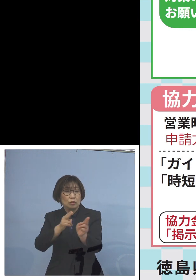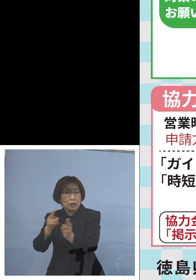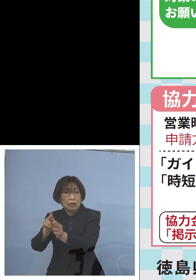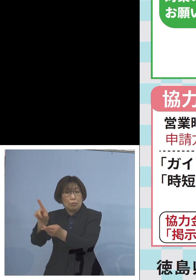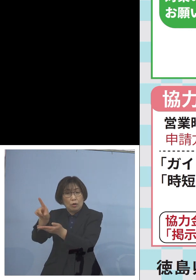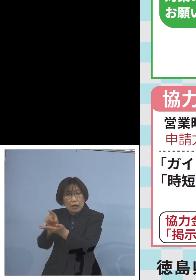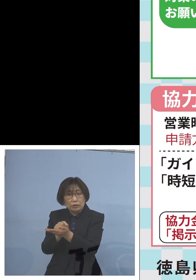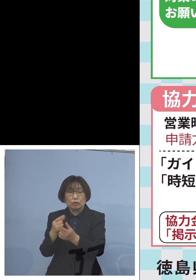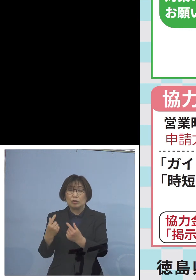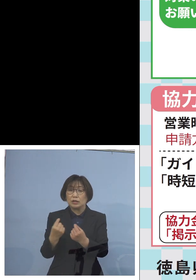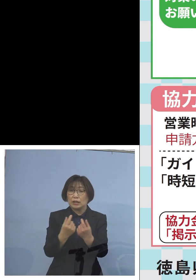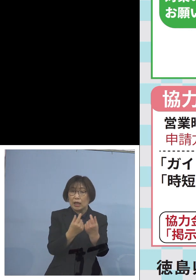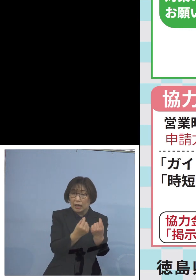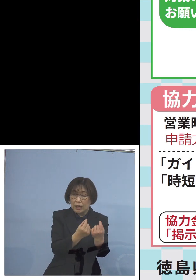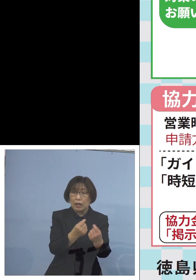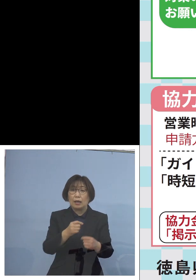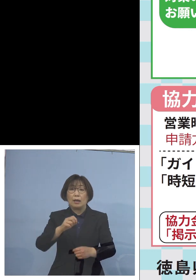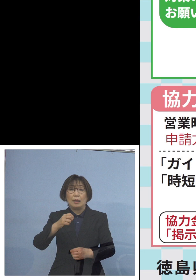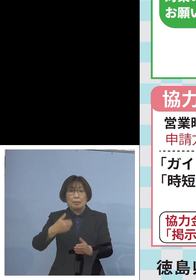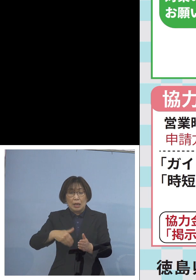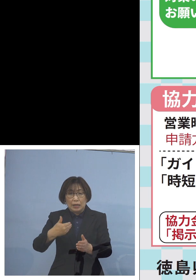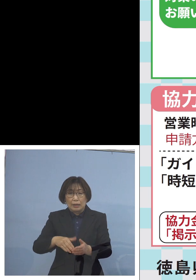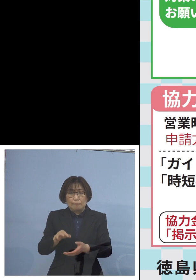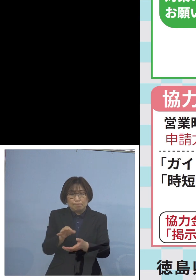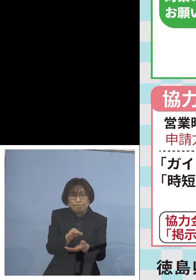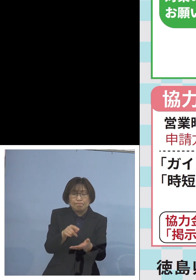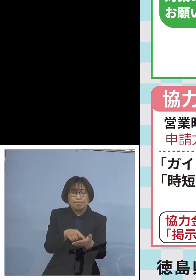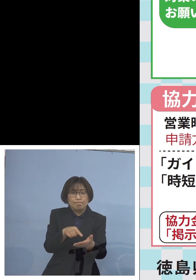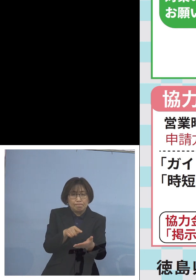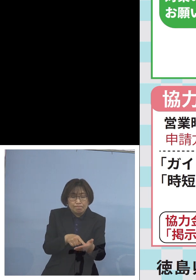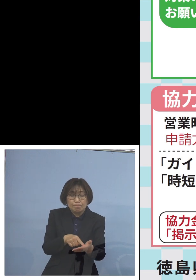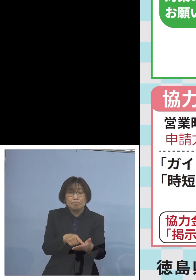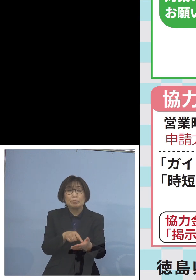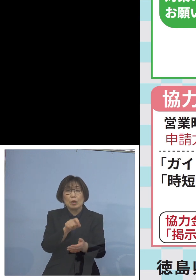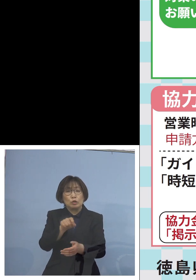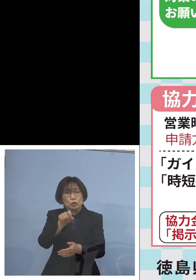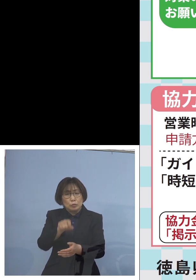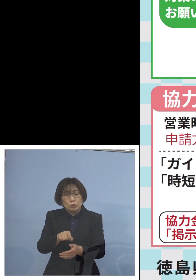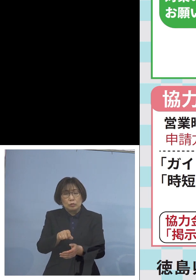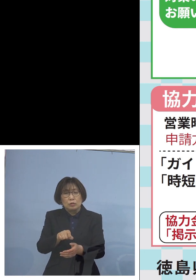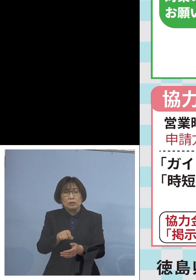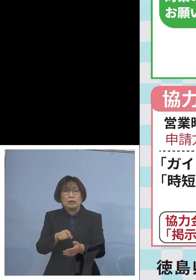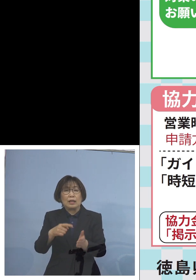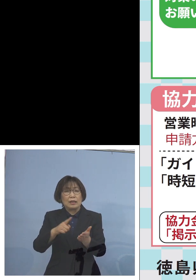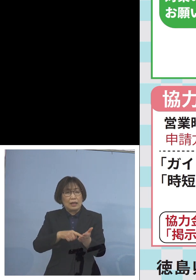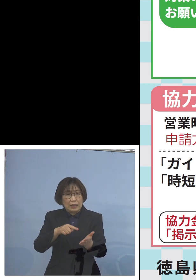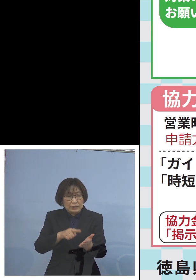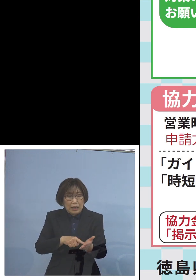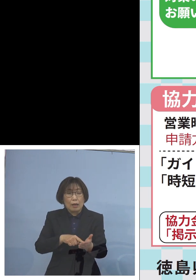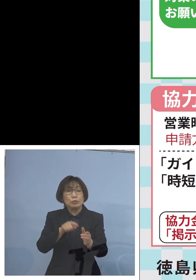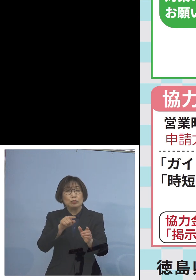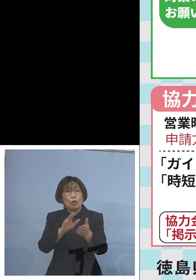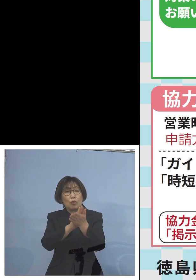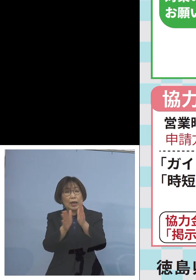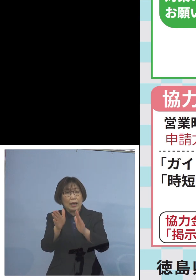また十分でない点については 少しでも県の方で 上乗せをさせていただく形を 取らせていただいて